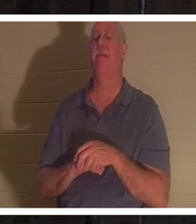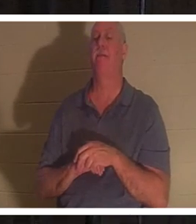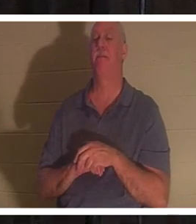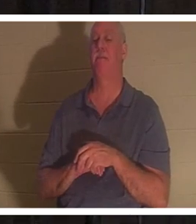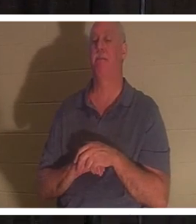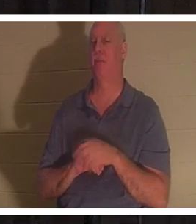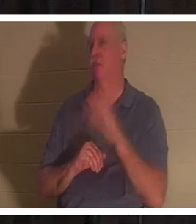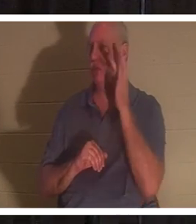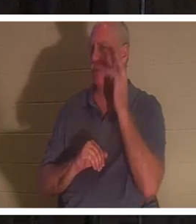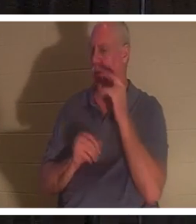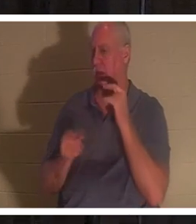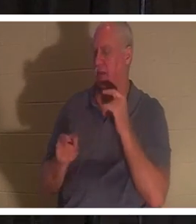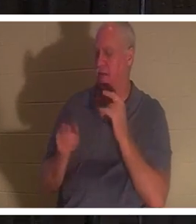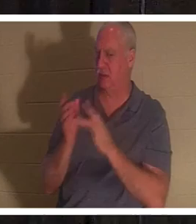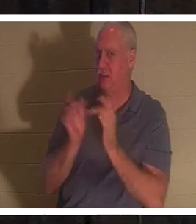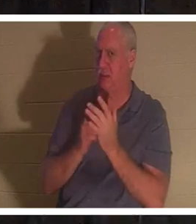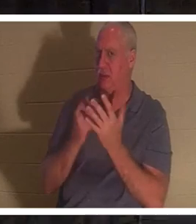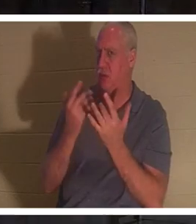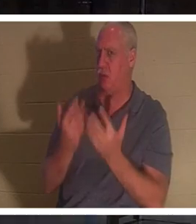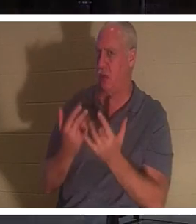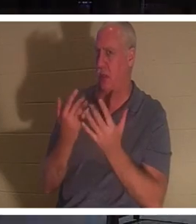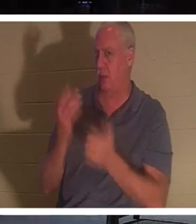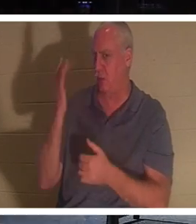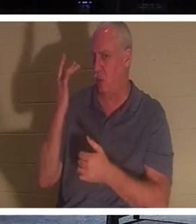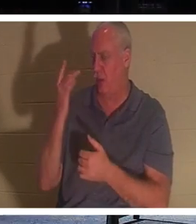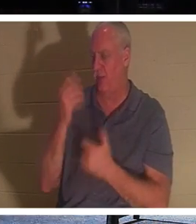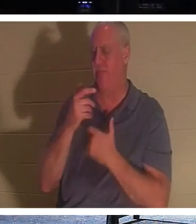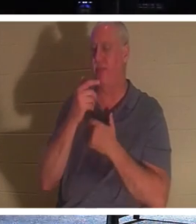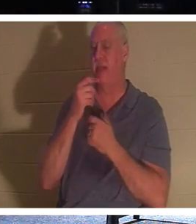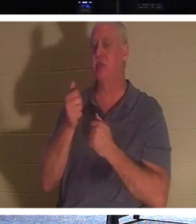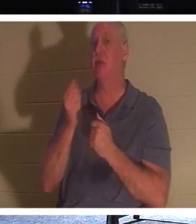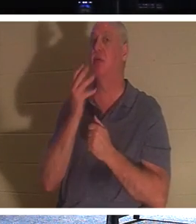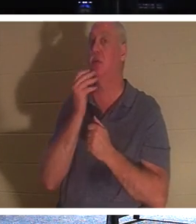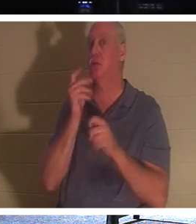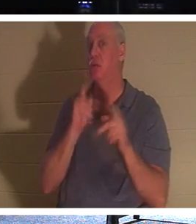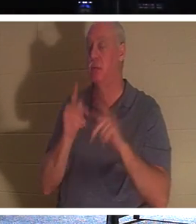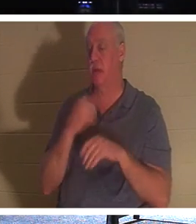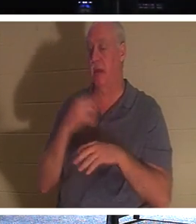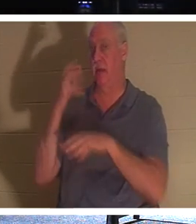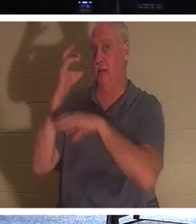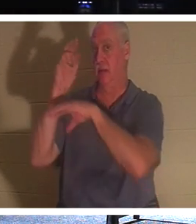Он так ждал? Интересно, что у евреев существовала традиция, согласно которой, когда человек умирал,